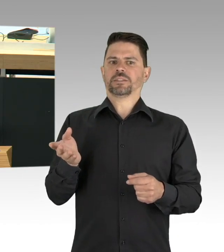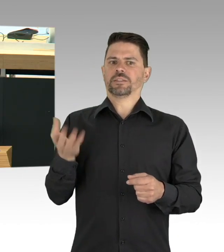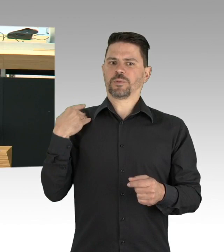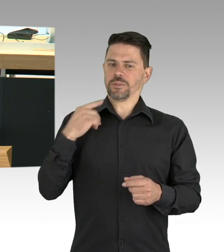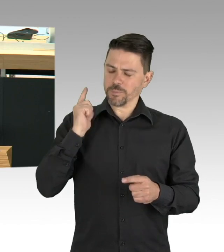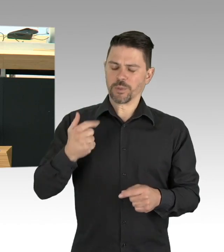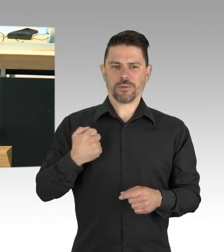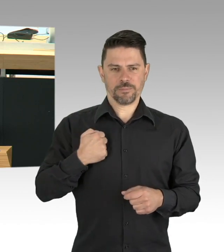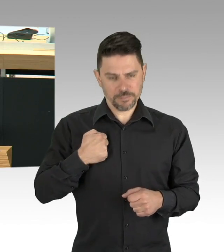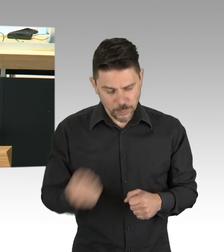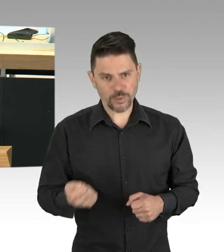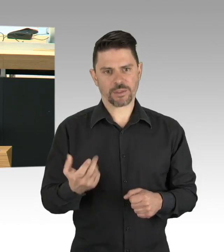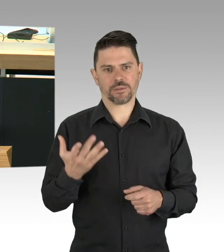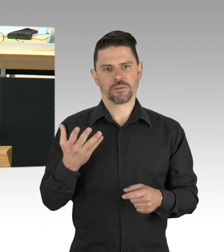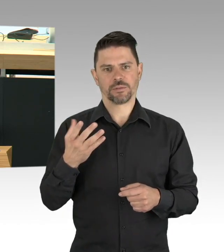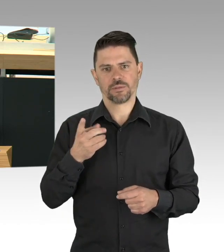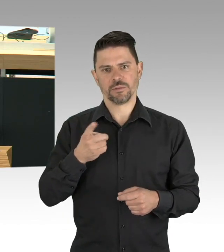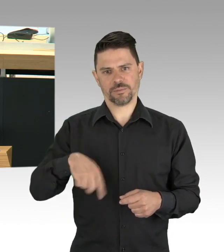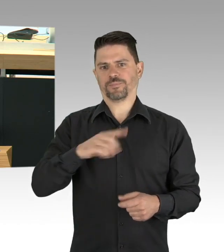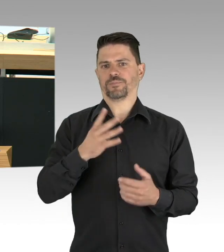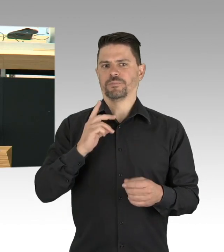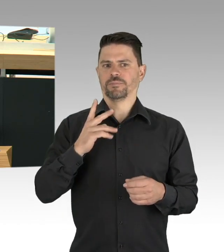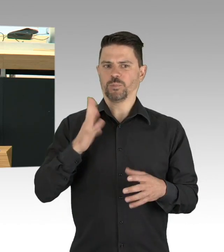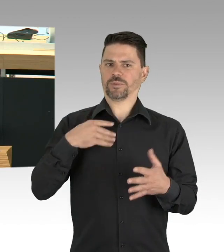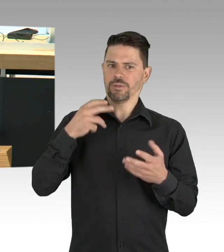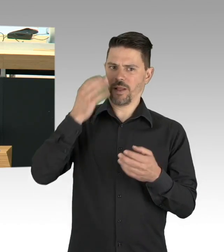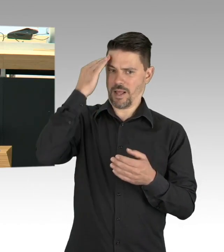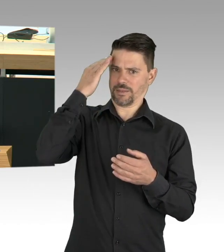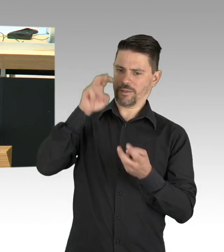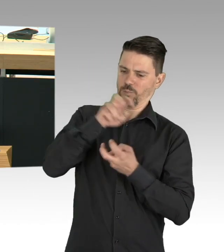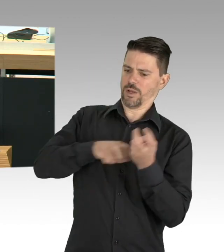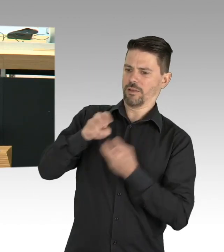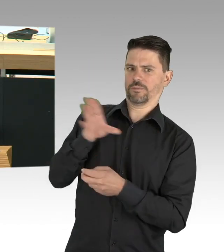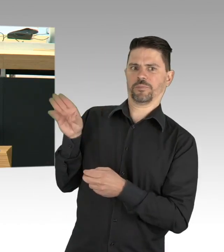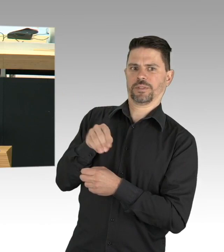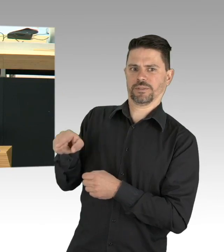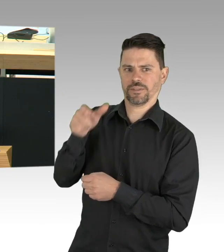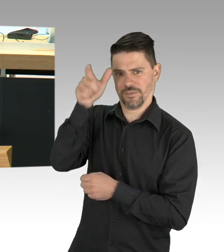denn solidarisch ist man nicht alleine, so ist das Motto des 1. Mai 2020,